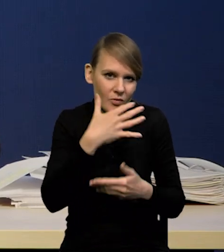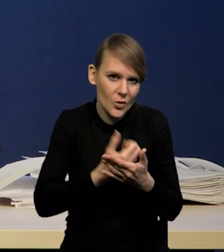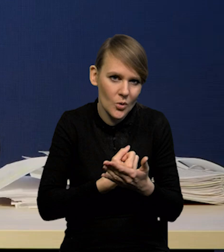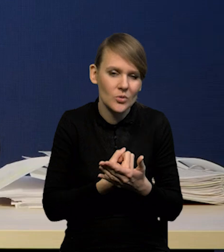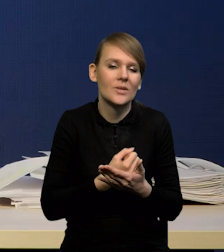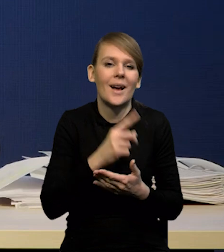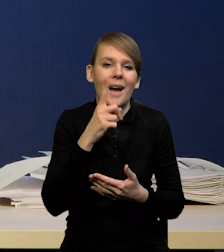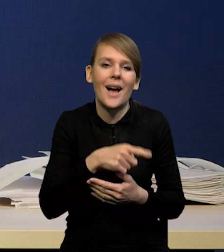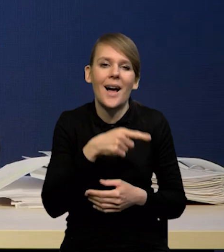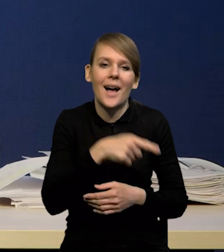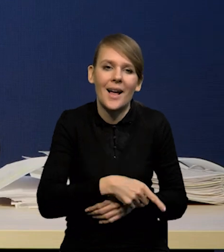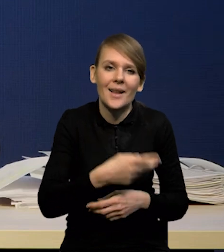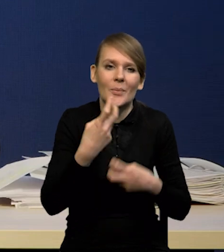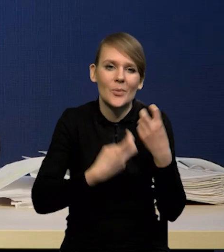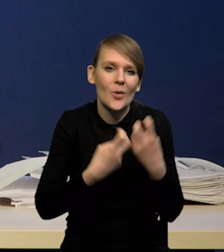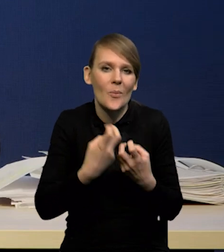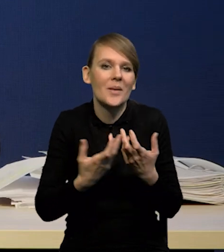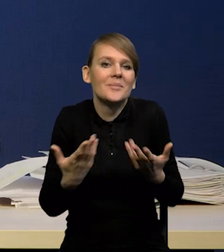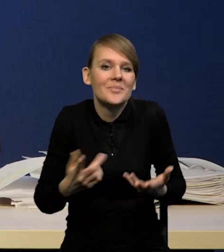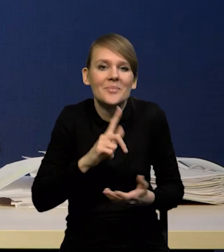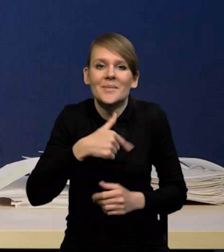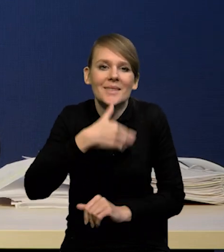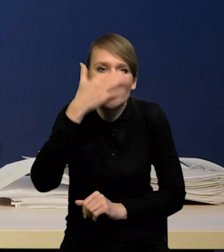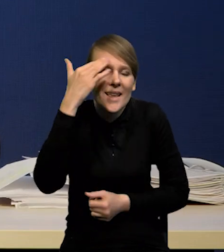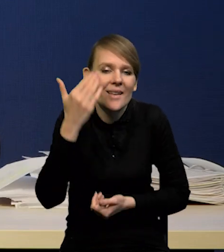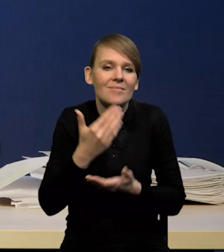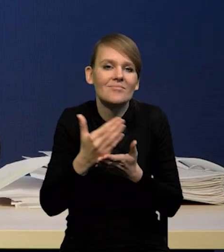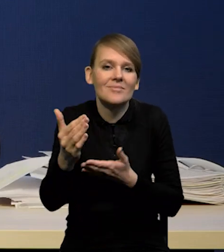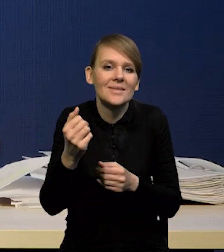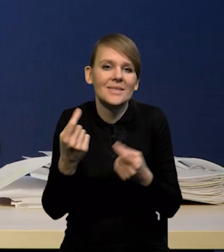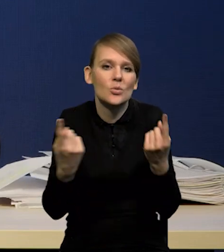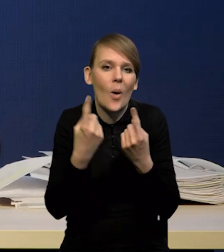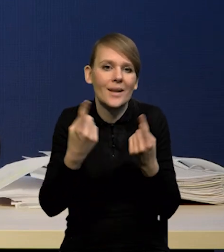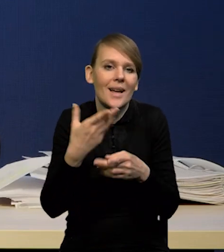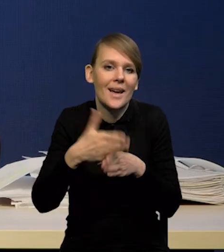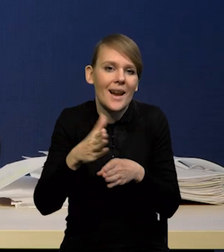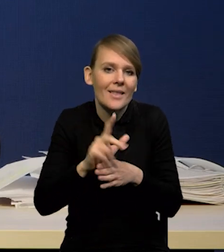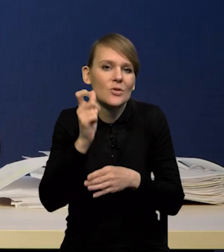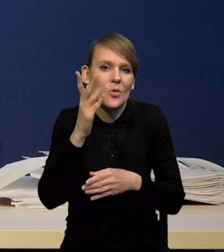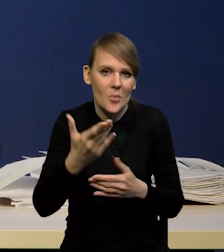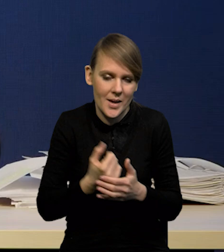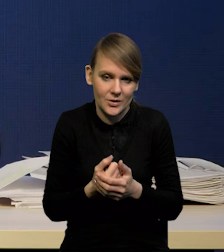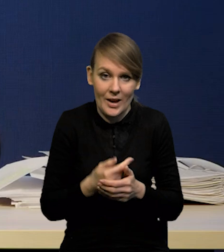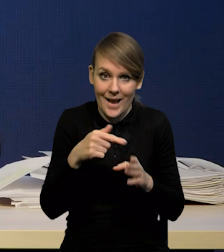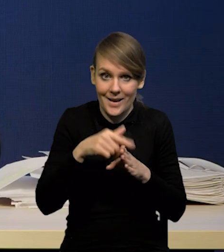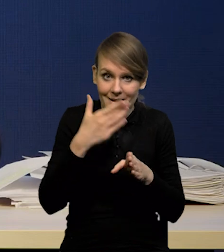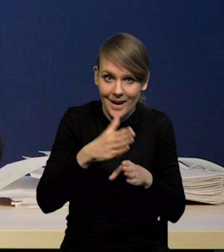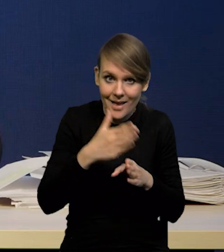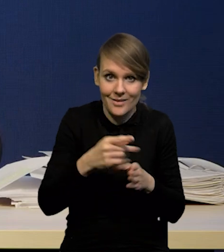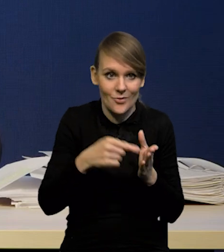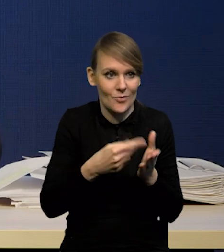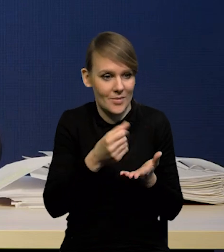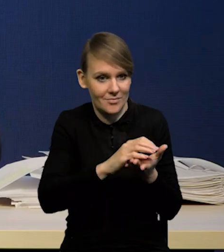Tylko jest z tym taka trudność, że właśnie nie wiemy, co się stanie z kredytem. W związku z tym kredyt, jako źródło podaży pieniądza,